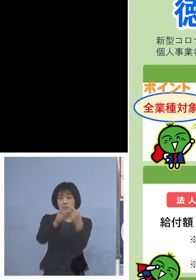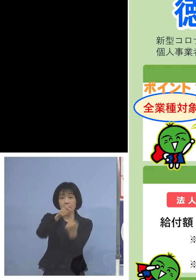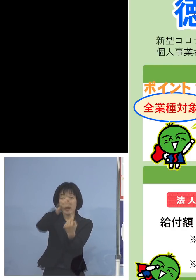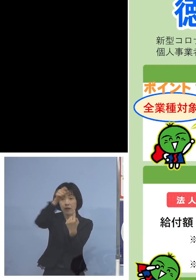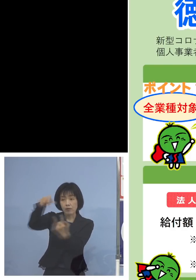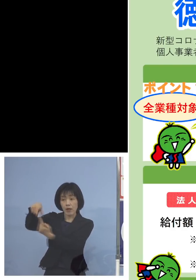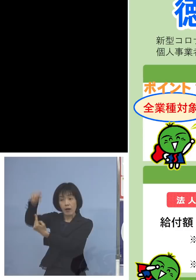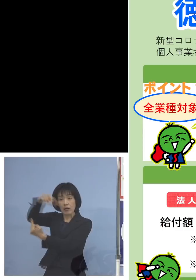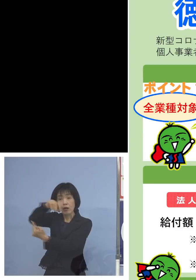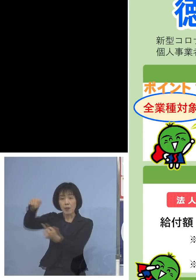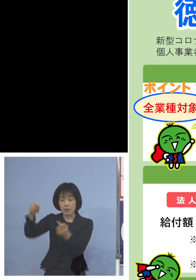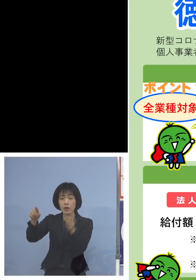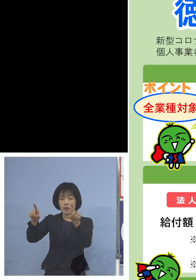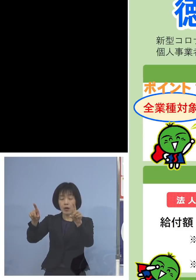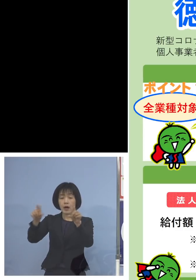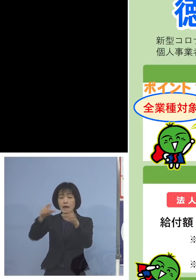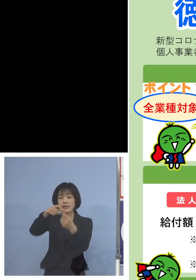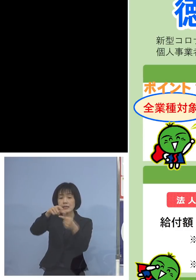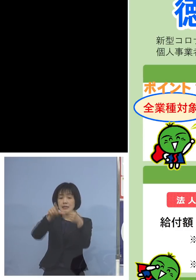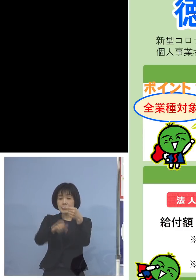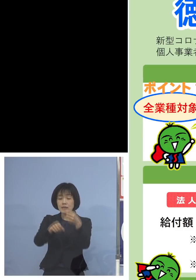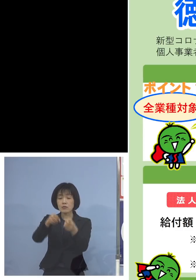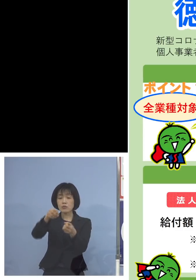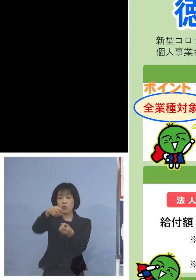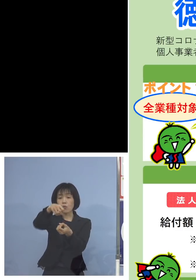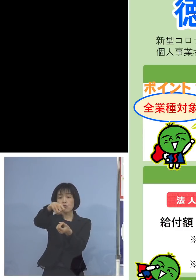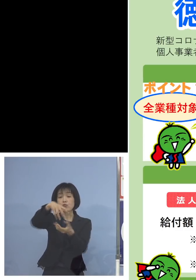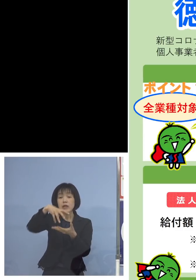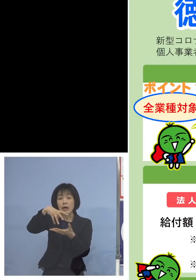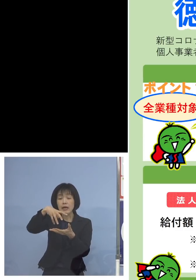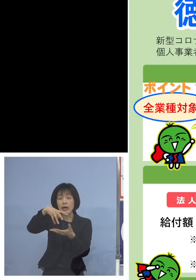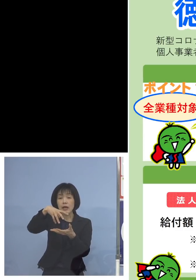その1月の売り上げの合計 1月と2月ですね